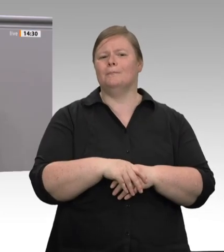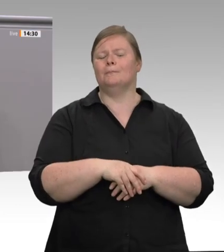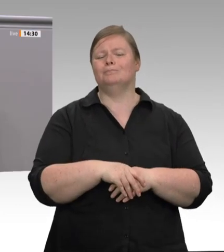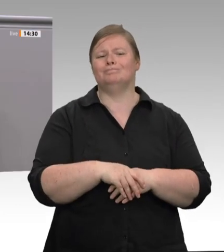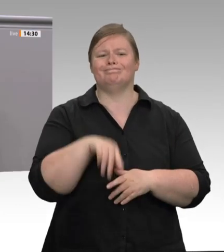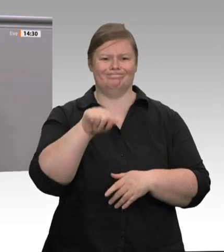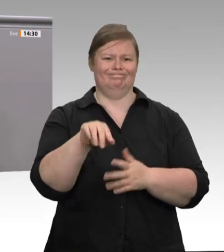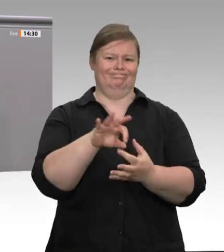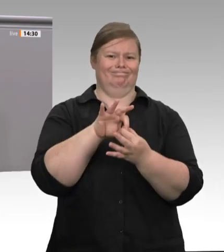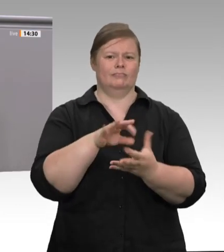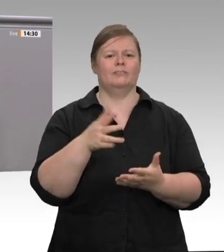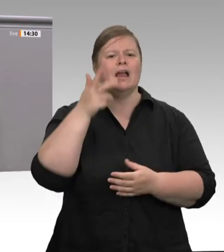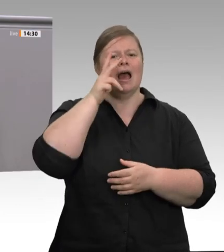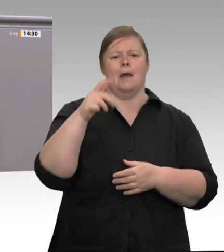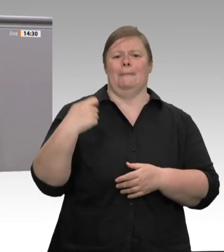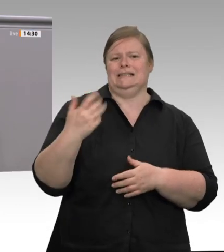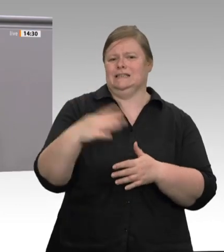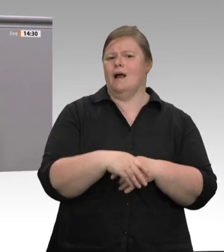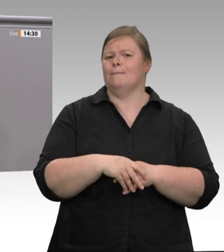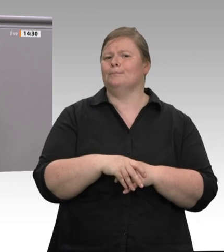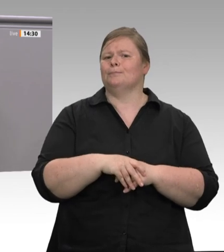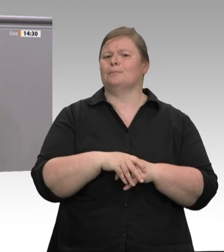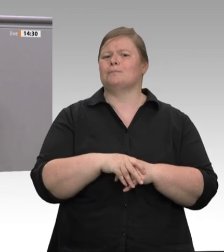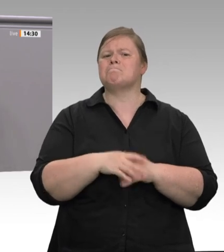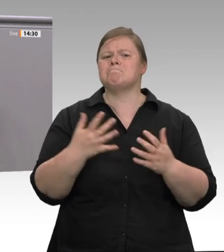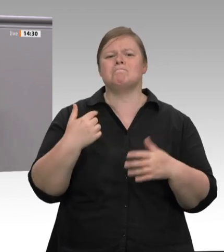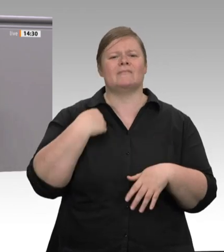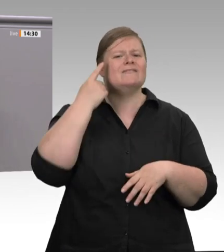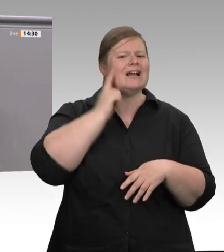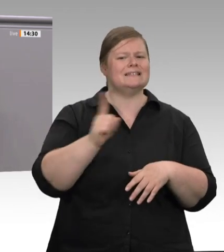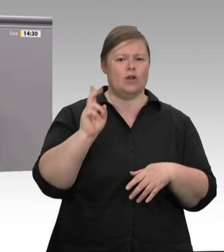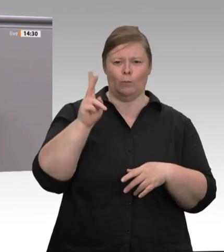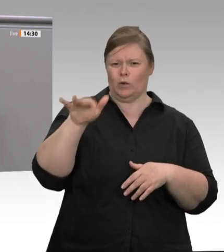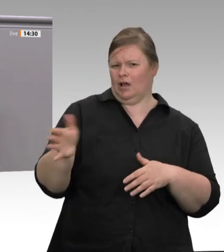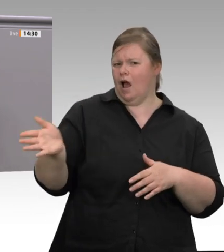denn die Ausbeutung der Beschäftigten basiert auf dem System Werkverträge. So stehlen